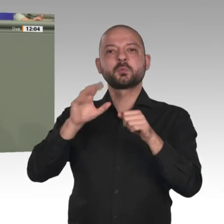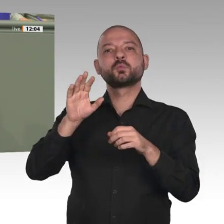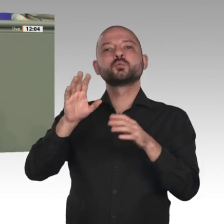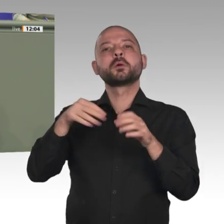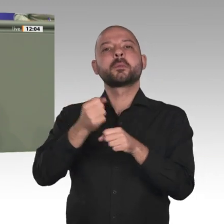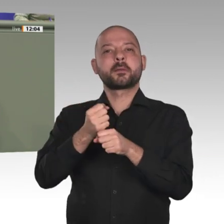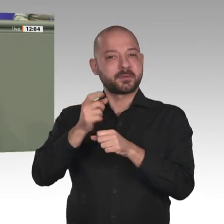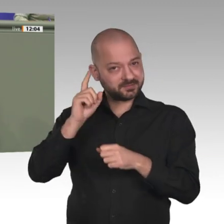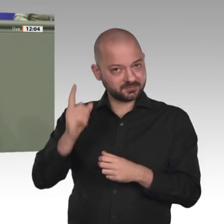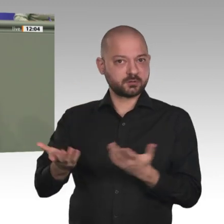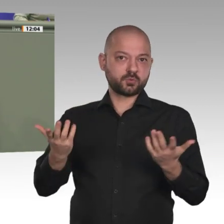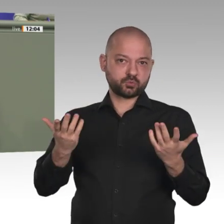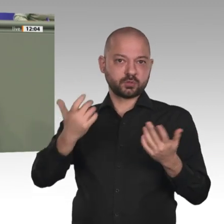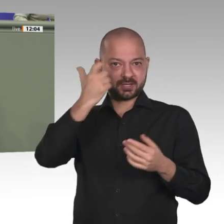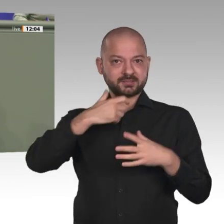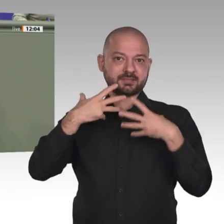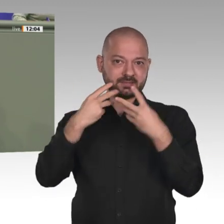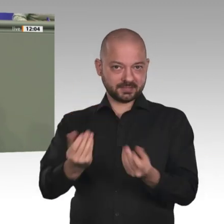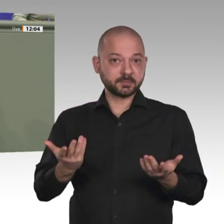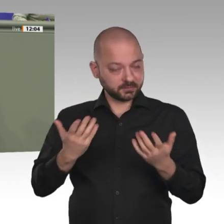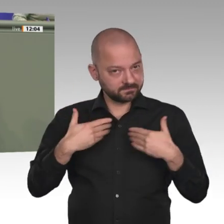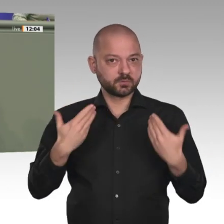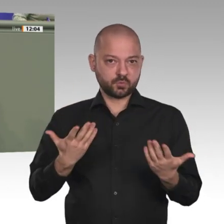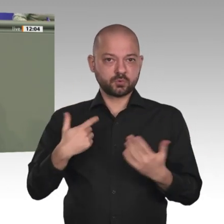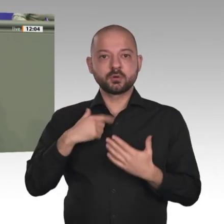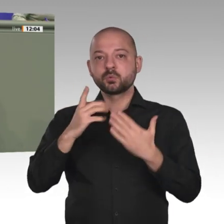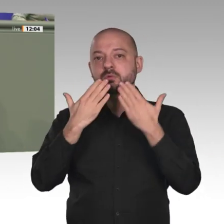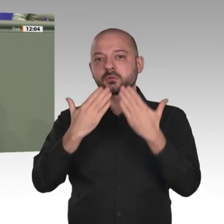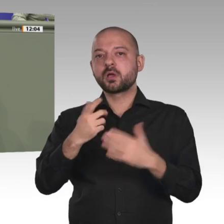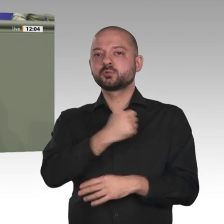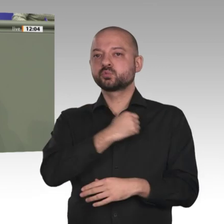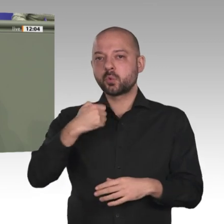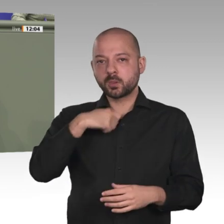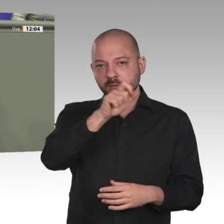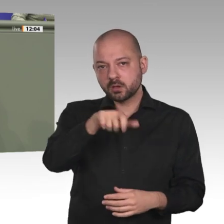Müntefering teilnehmen und bin sehr gespannt auf meinen persönlichen Eindruck von der